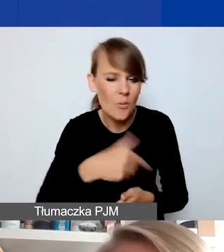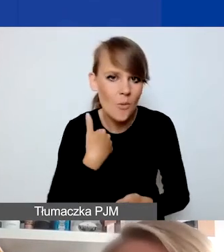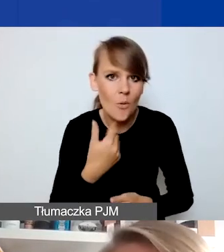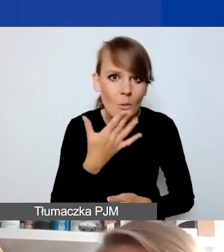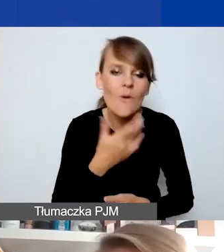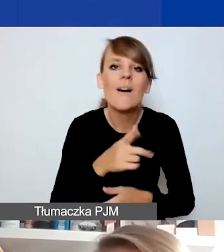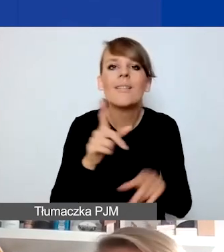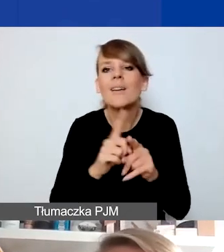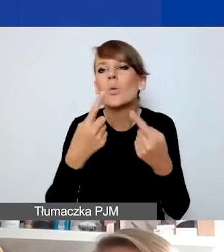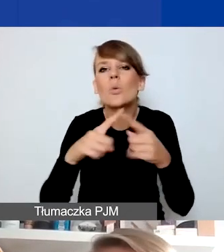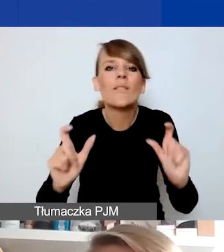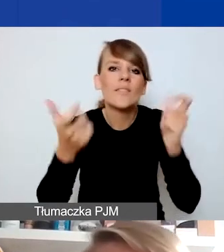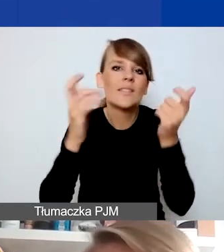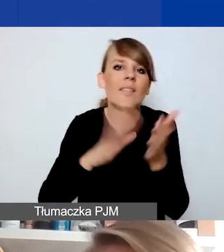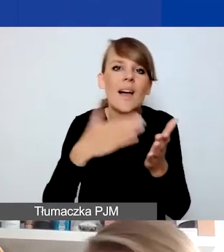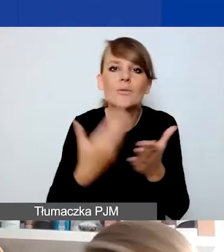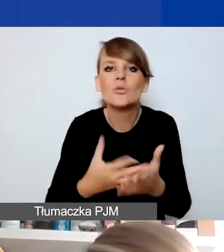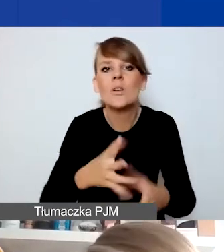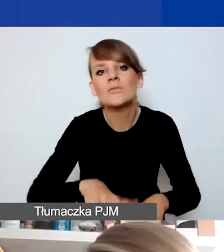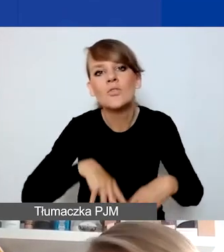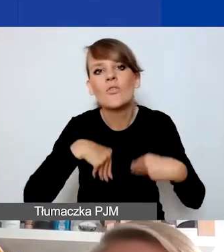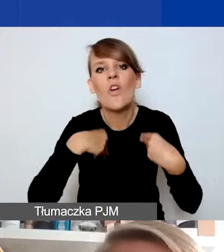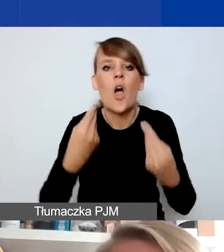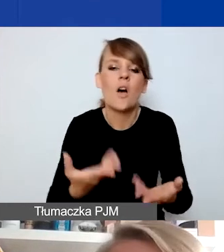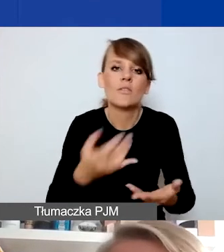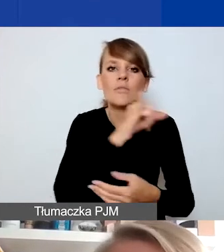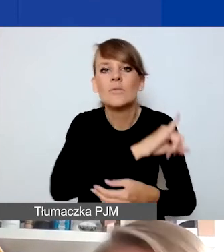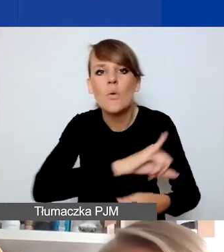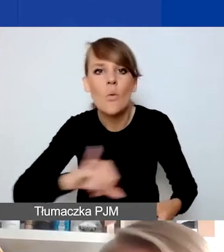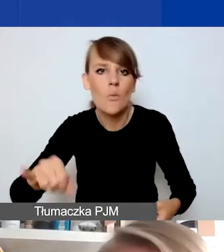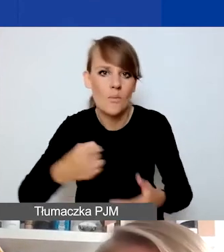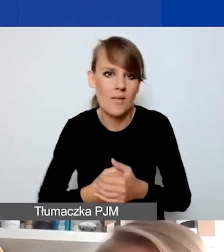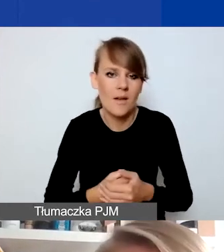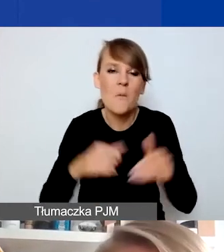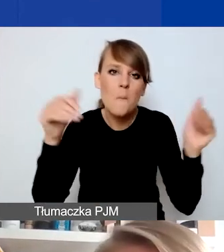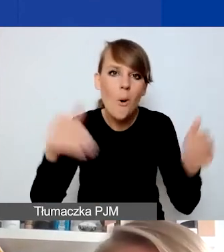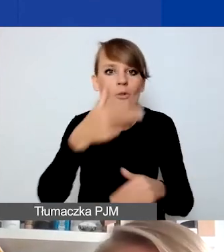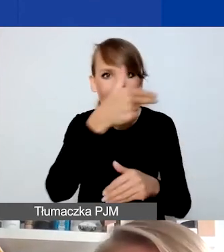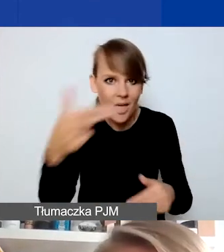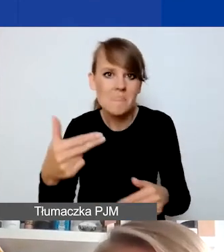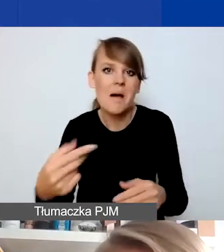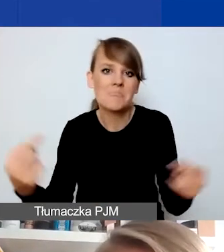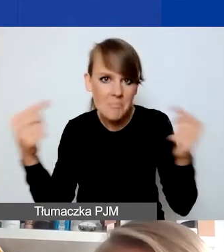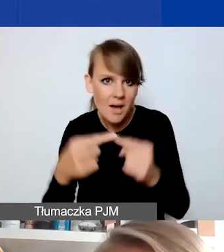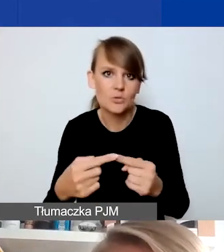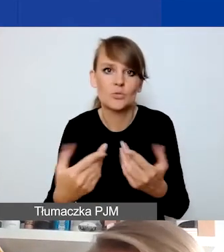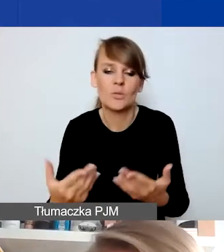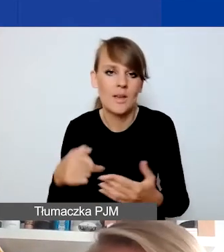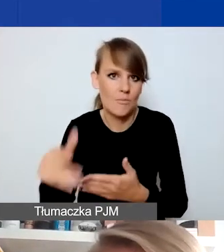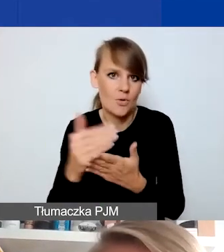które np. dotyczą obchodów rocznic czy świąt. Nawet jeżeli tematycznie to są wydarzenia, które wiązałyby się z programem,